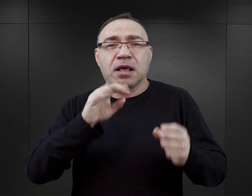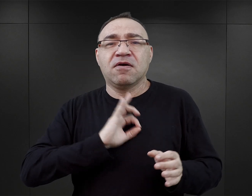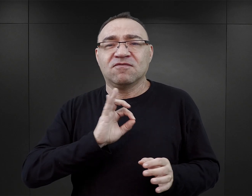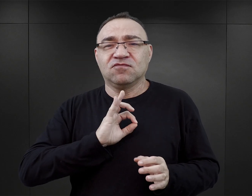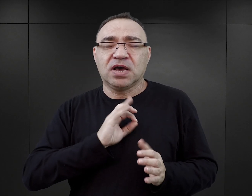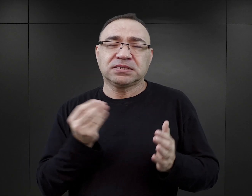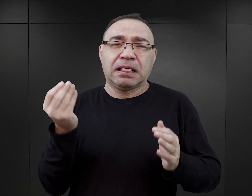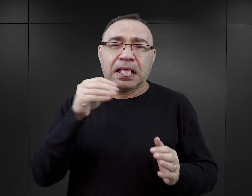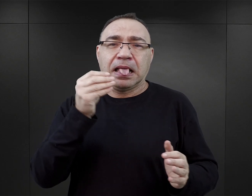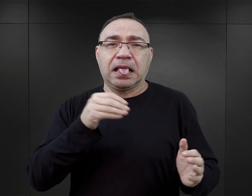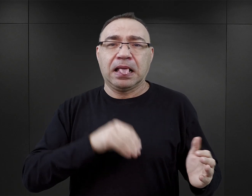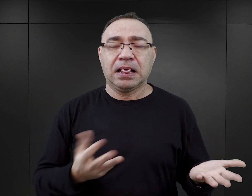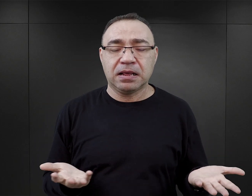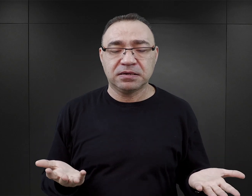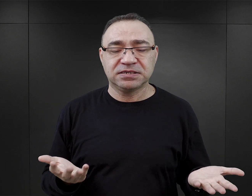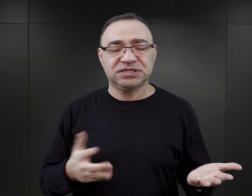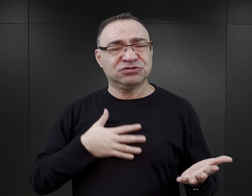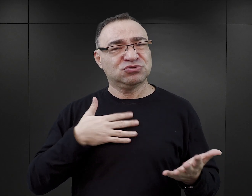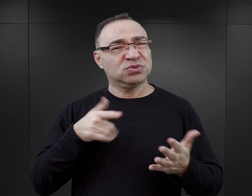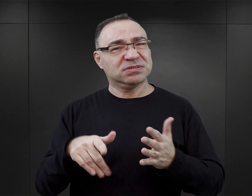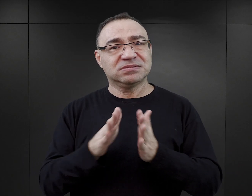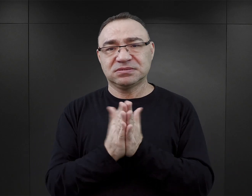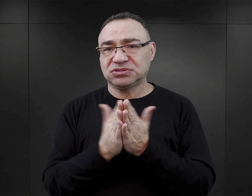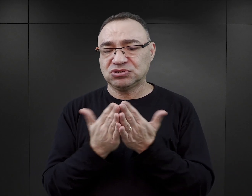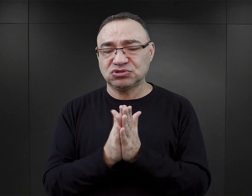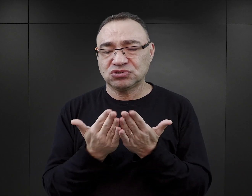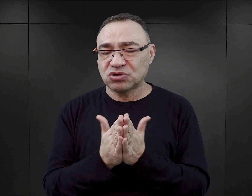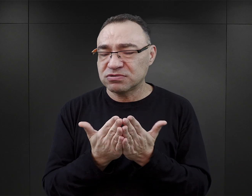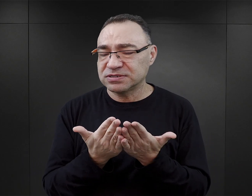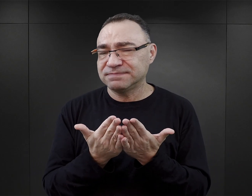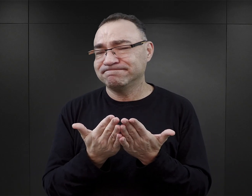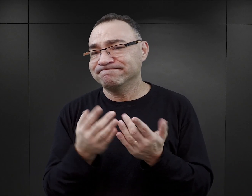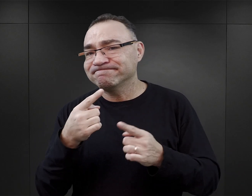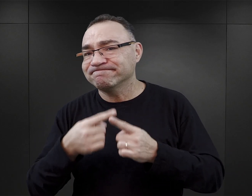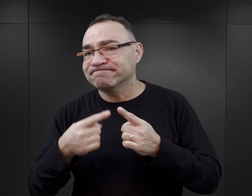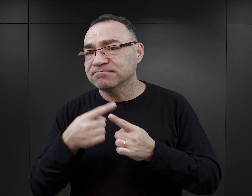I mam takie poczucie, że te książki w pewnej mierze